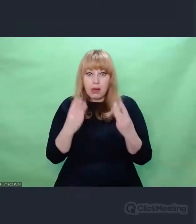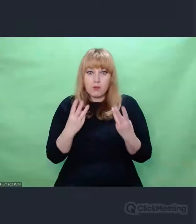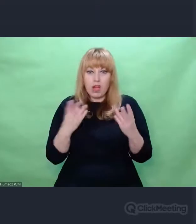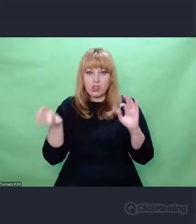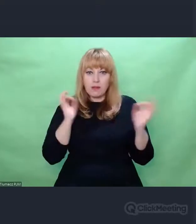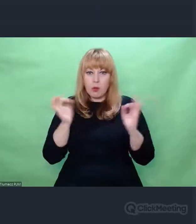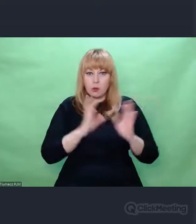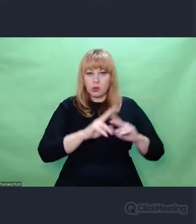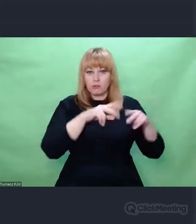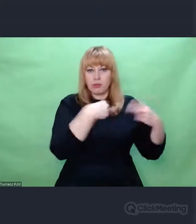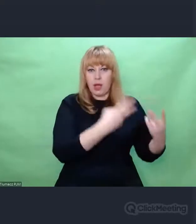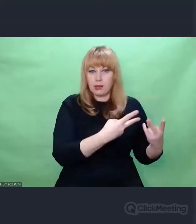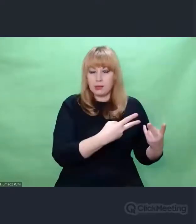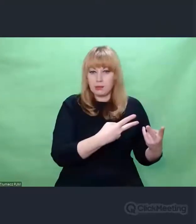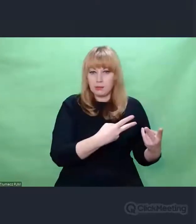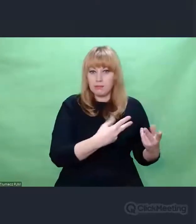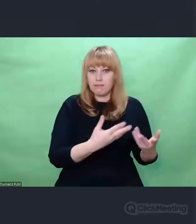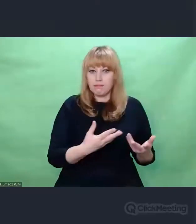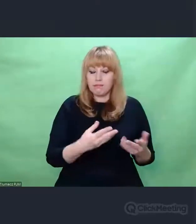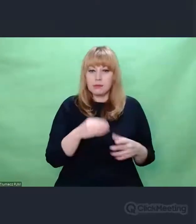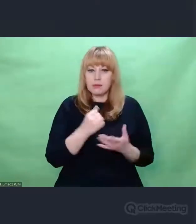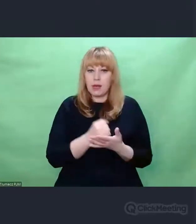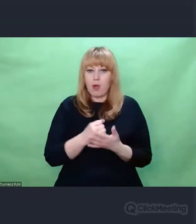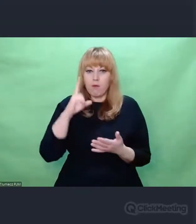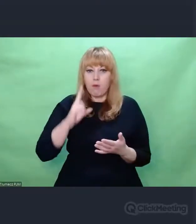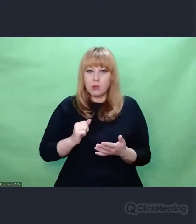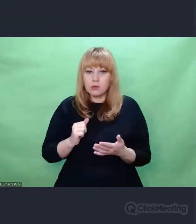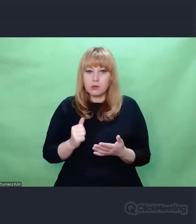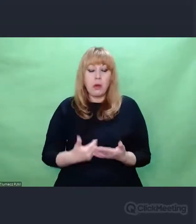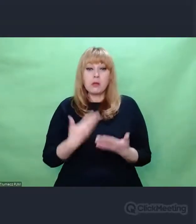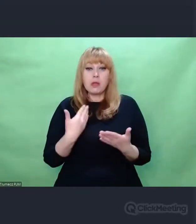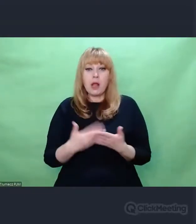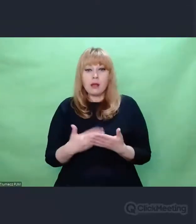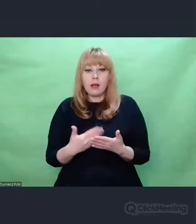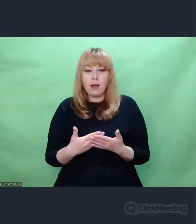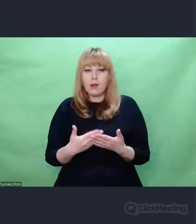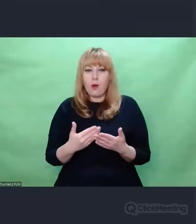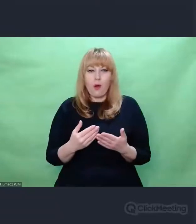I tutaj dochodzimy do pewnego paradoksu, takiego paradoksu zapętlenia.